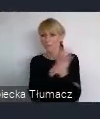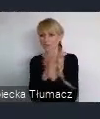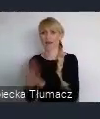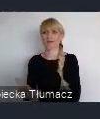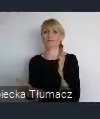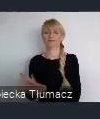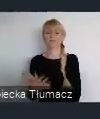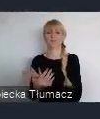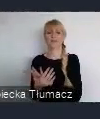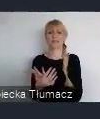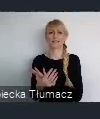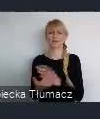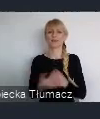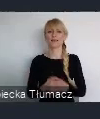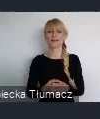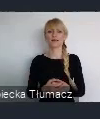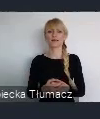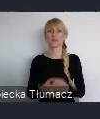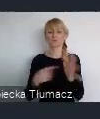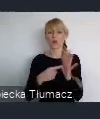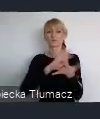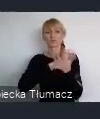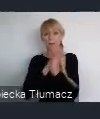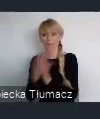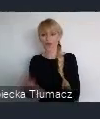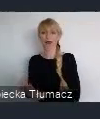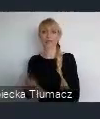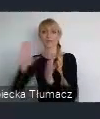nawet dla innych przemiany. Przemiany miasta z miasta przemysłowego w miasto kultury,